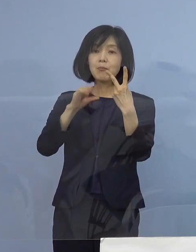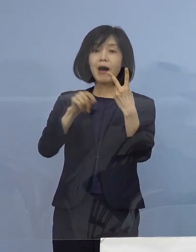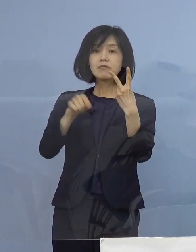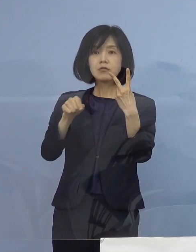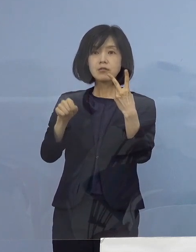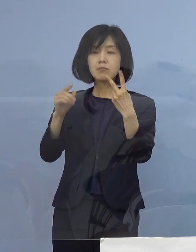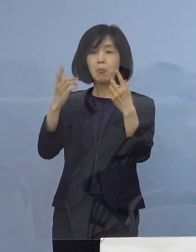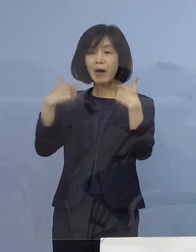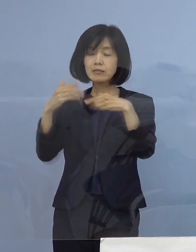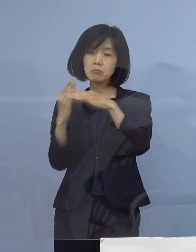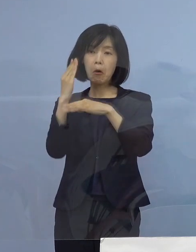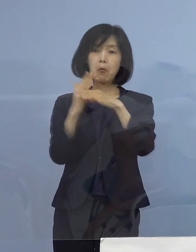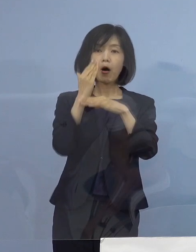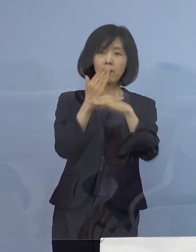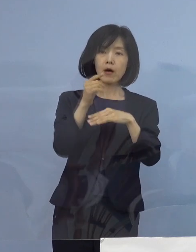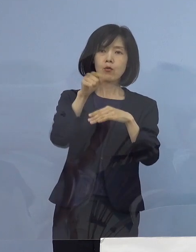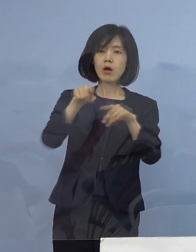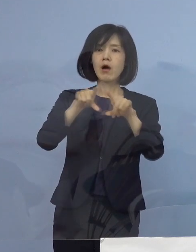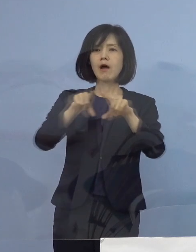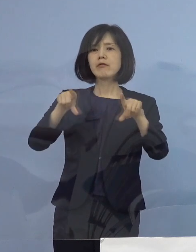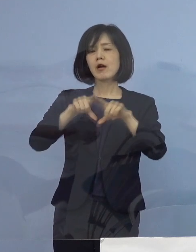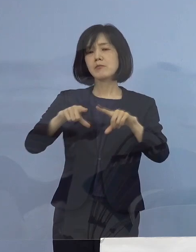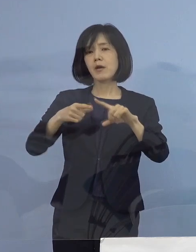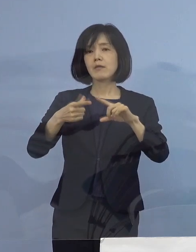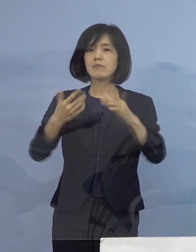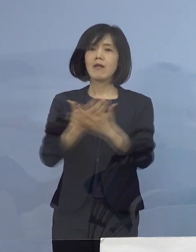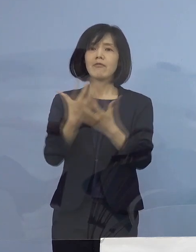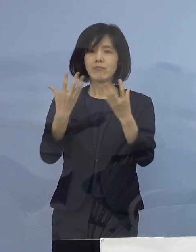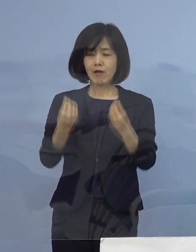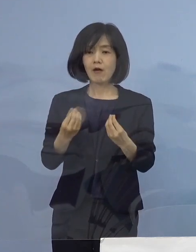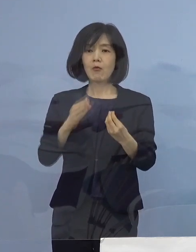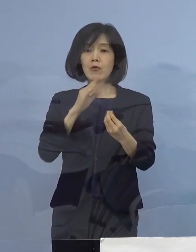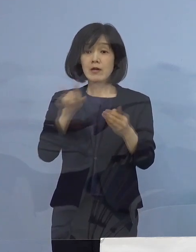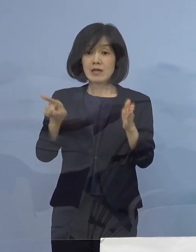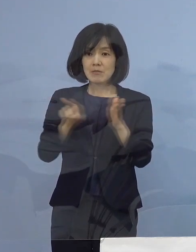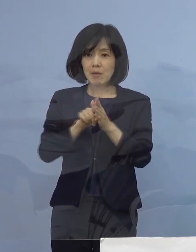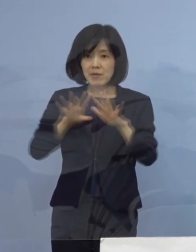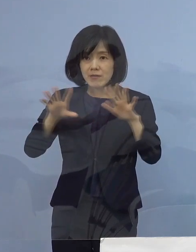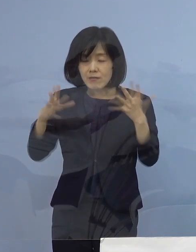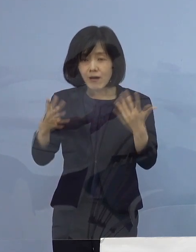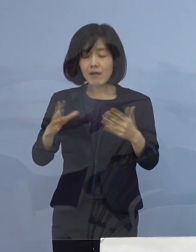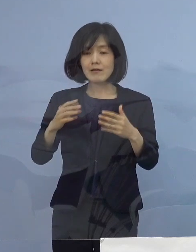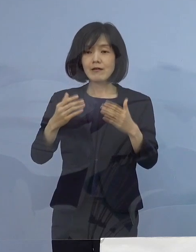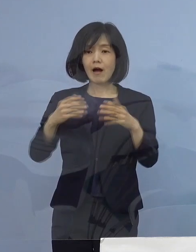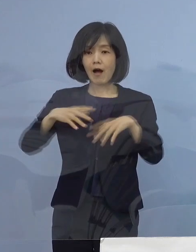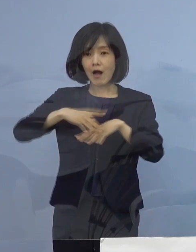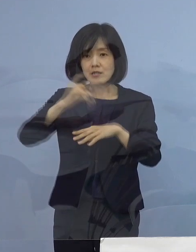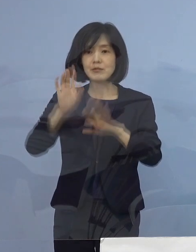当たり前の状況となった まさに未曾有の状況ということであります